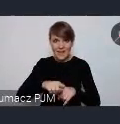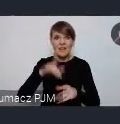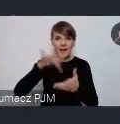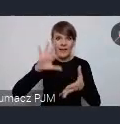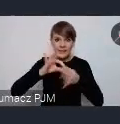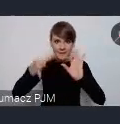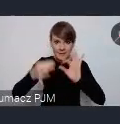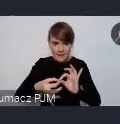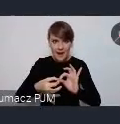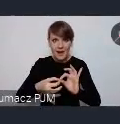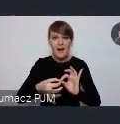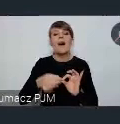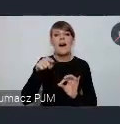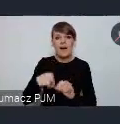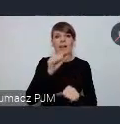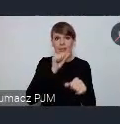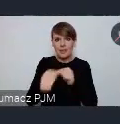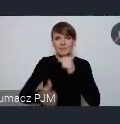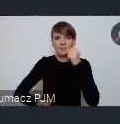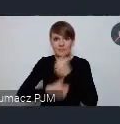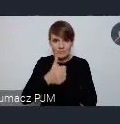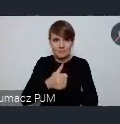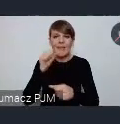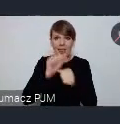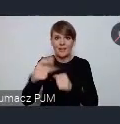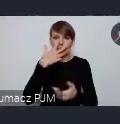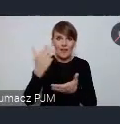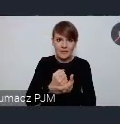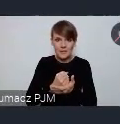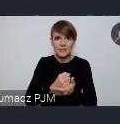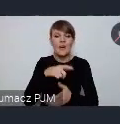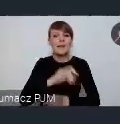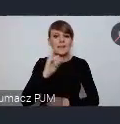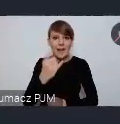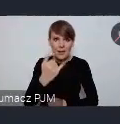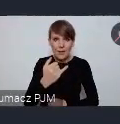jest jakby potwierdzona, ma imprimatur ma świadectwo jakości ze strony samych mieszkańców.